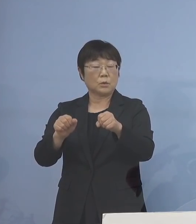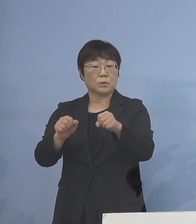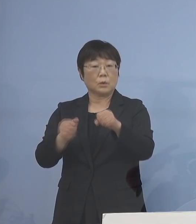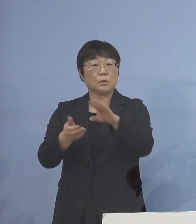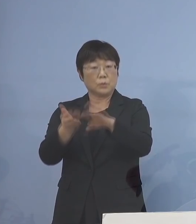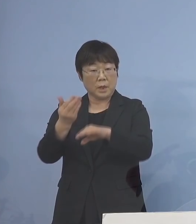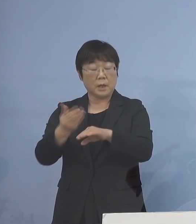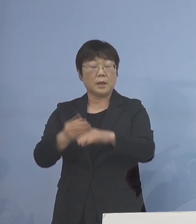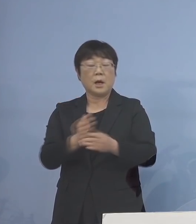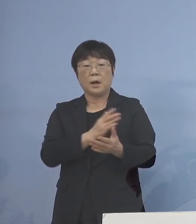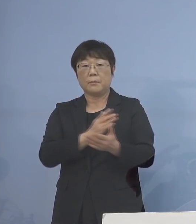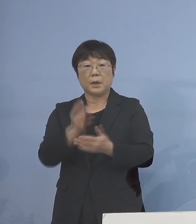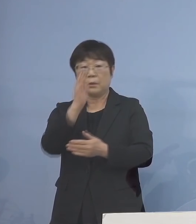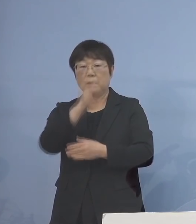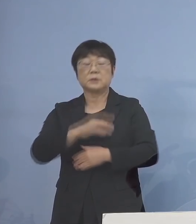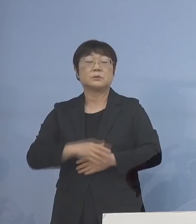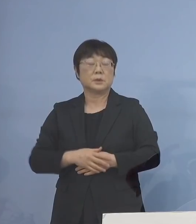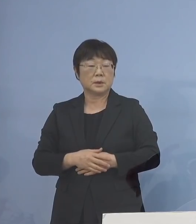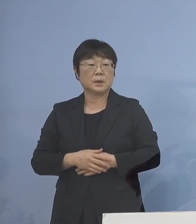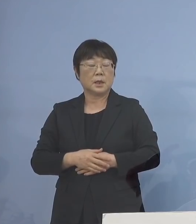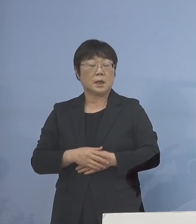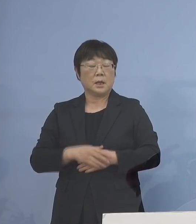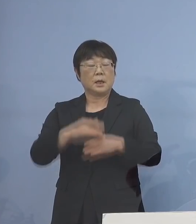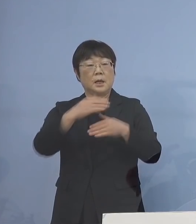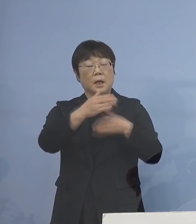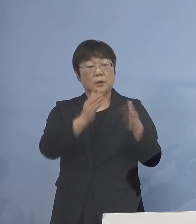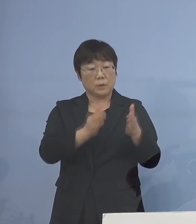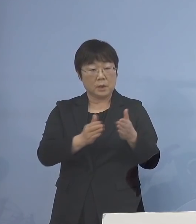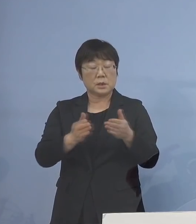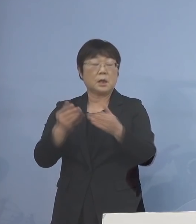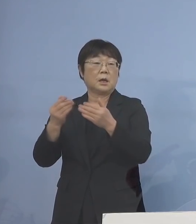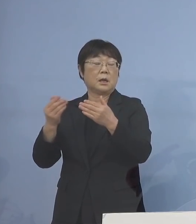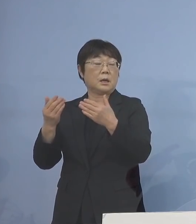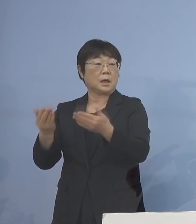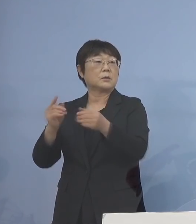躊躇なく 学級閉鎖あるいは学年閉鎖